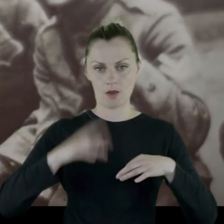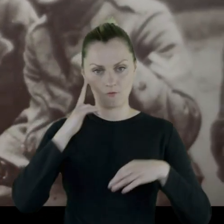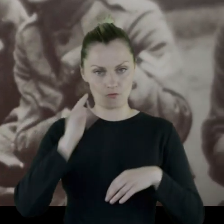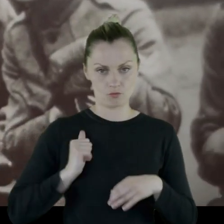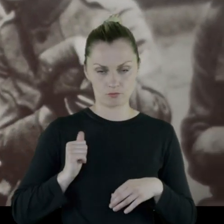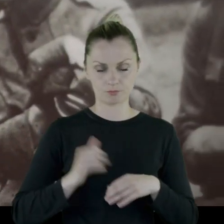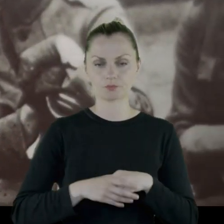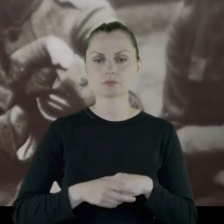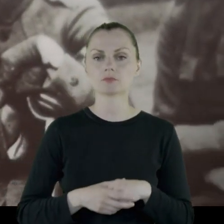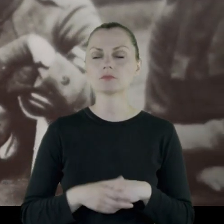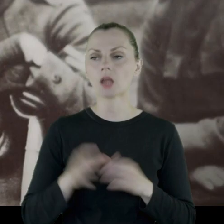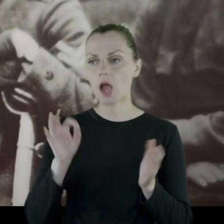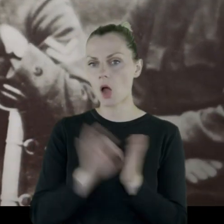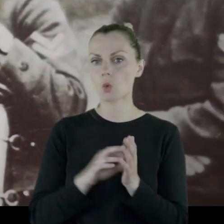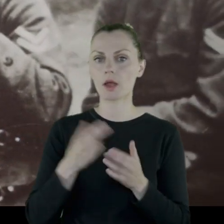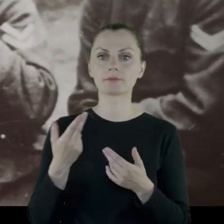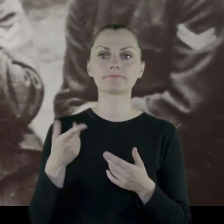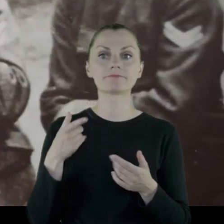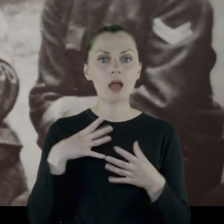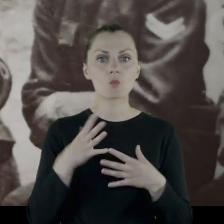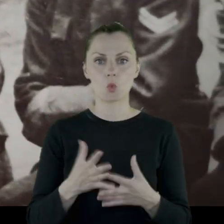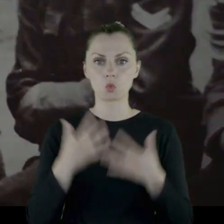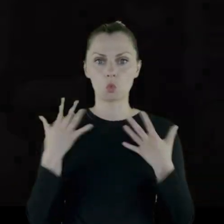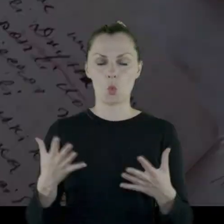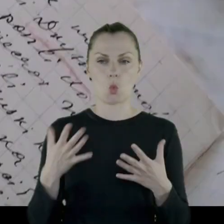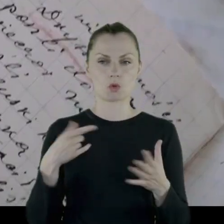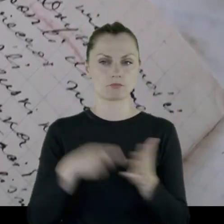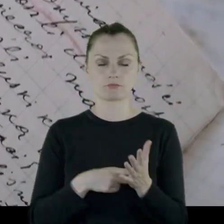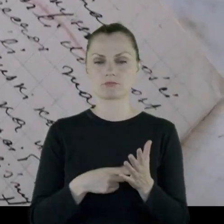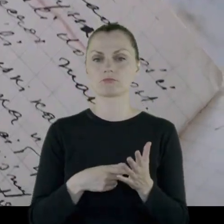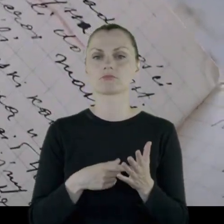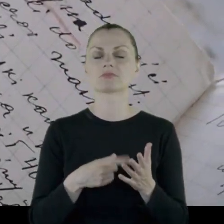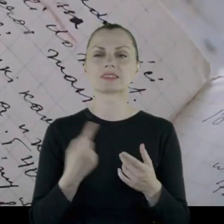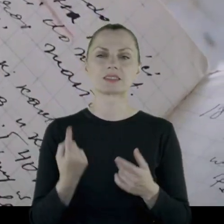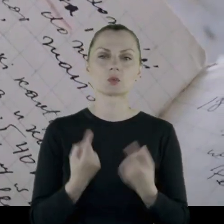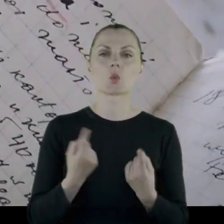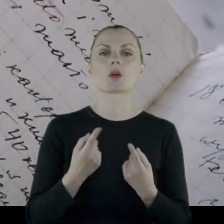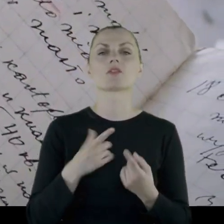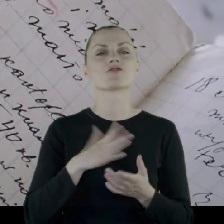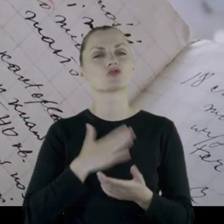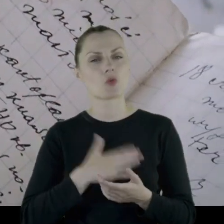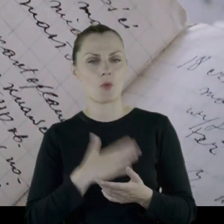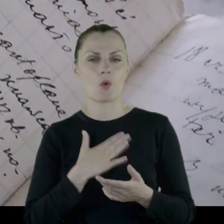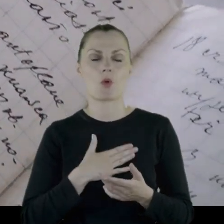Do tego stopnia, że kiedyś niedostatki były tak duże, że w którąś sobotę opisuje: